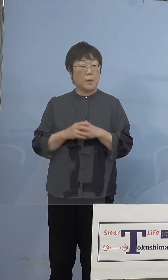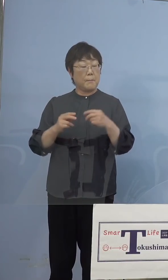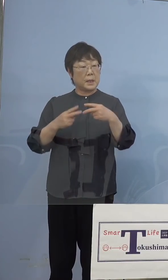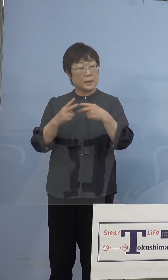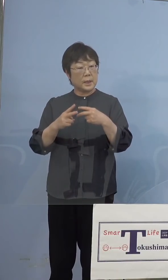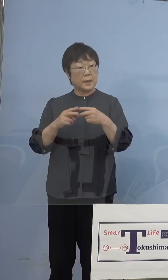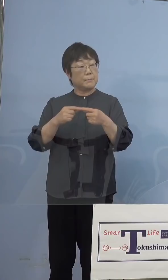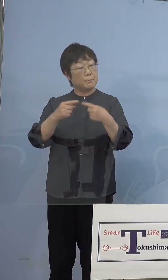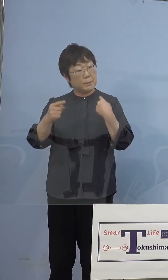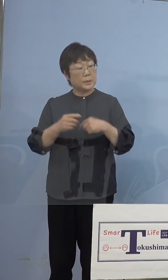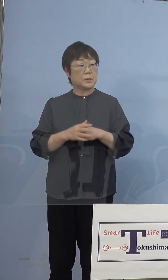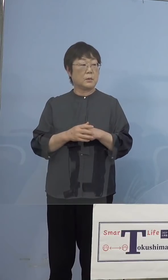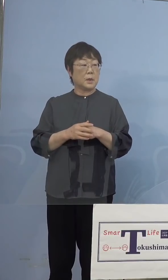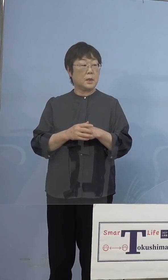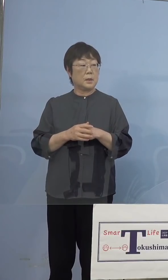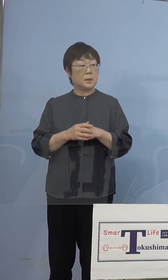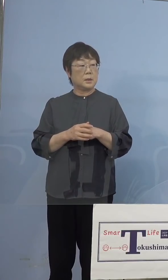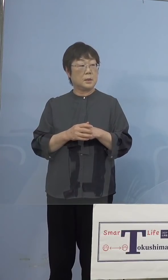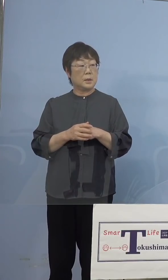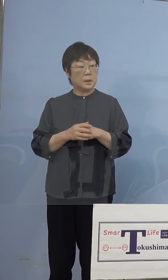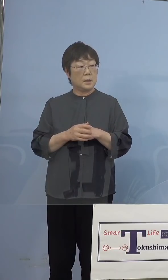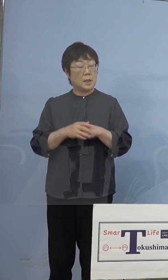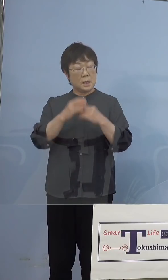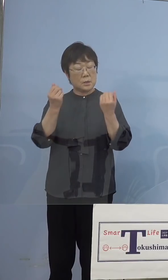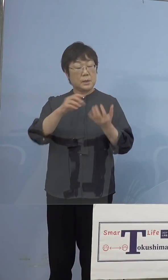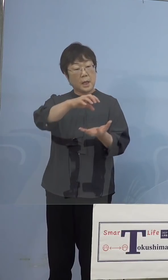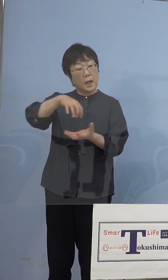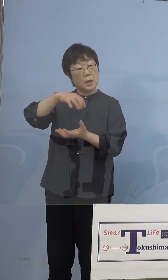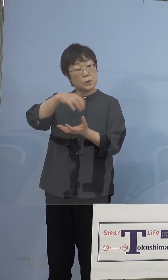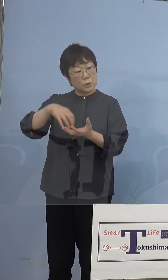全台回収というようなことを 行なわれていますけれども、その辺